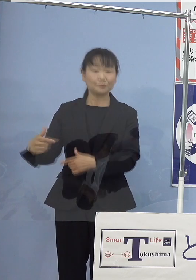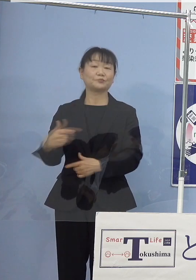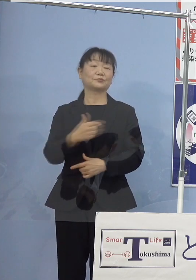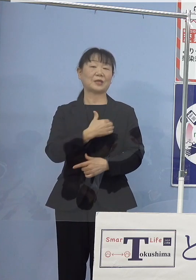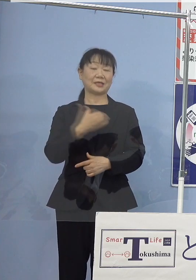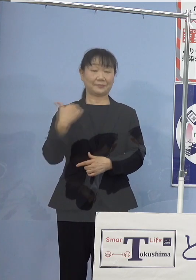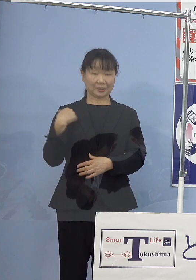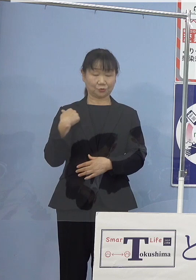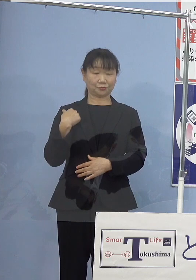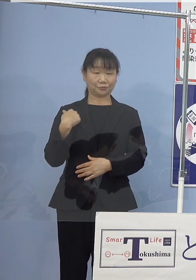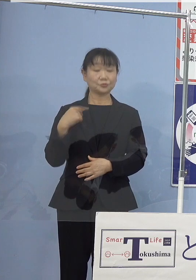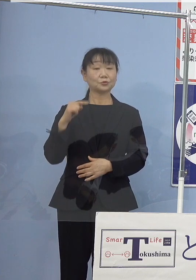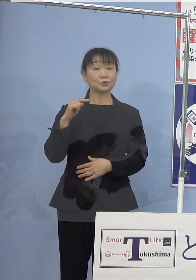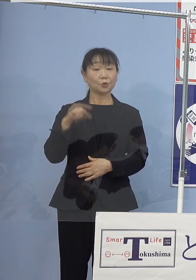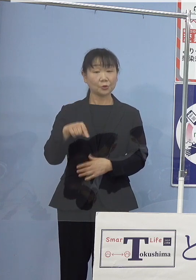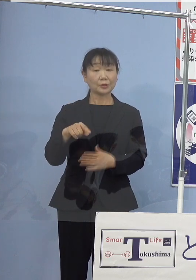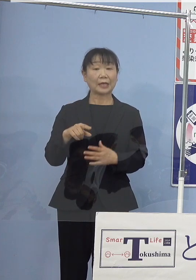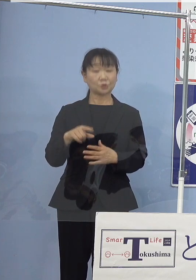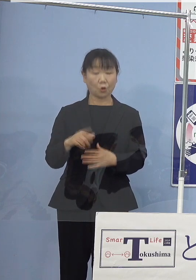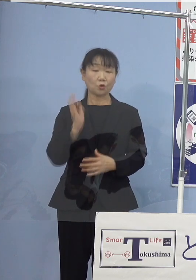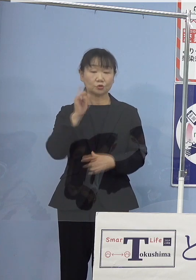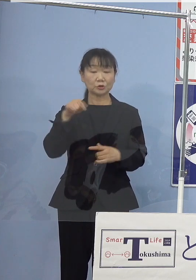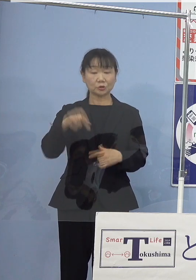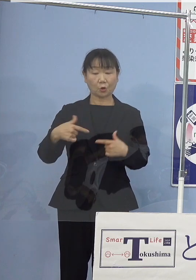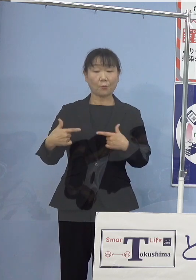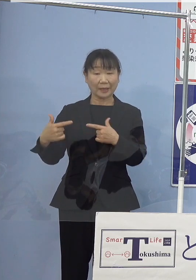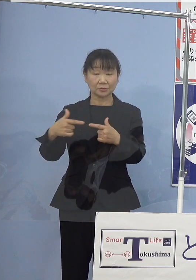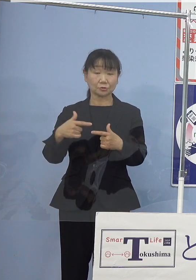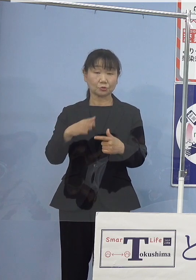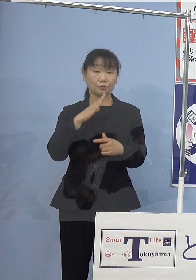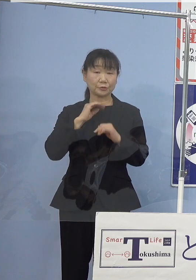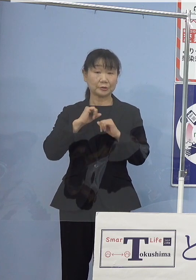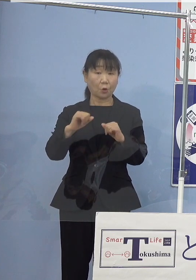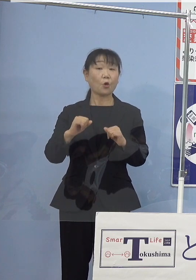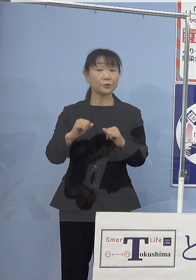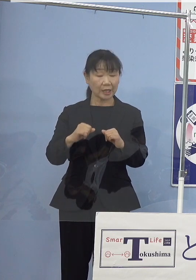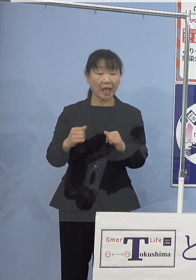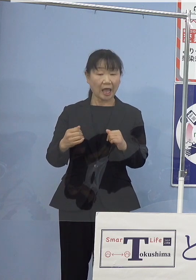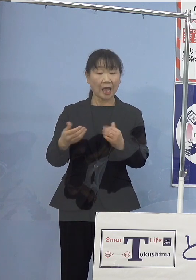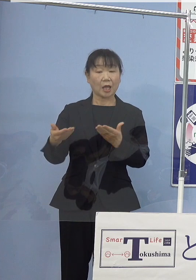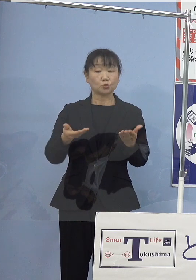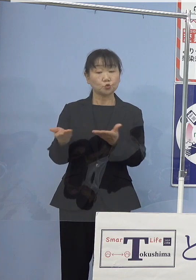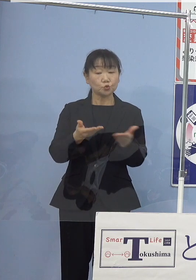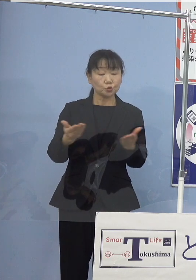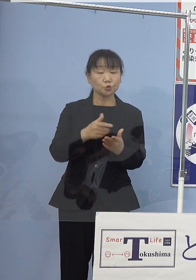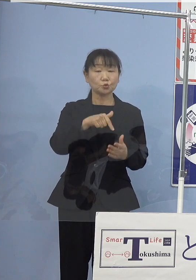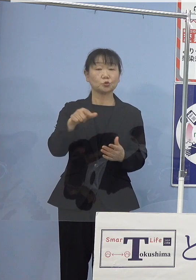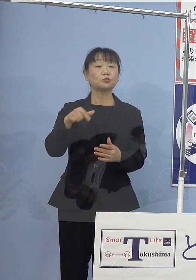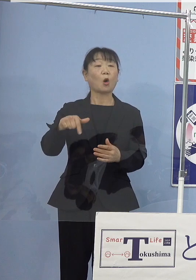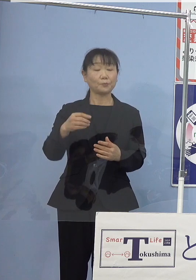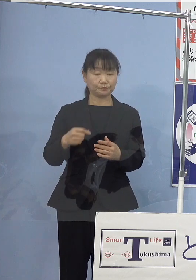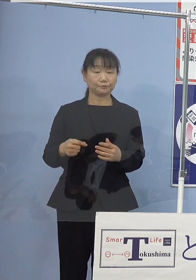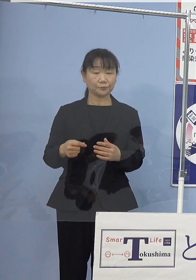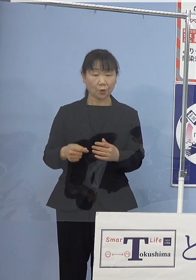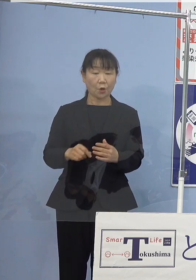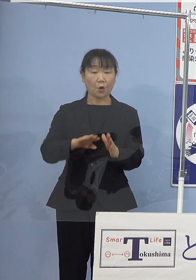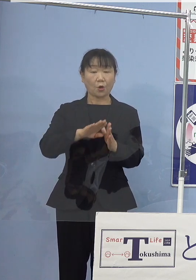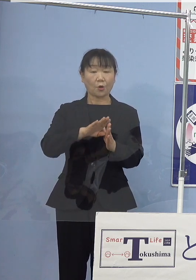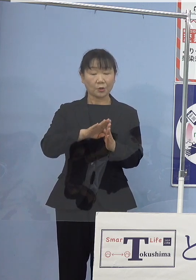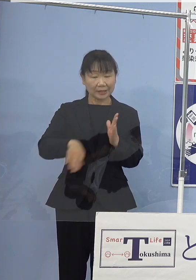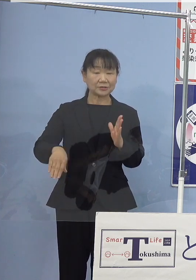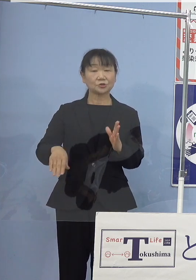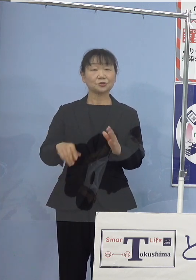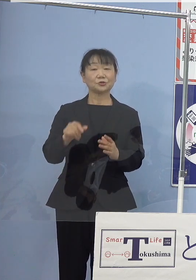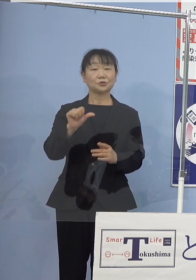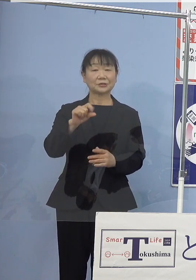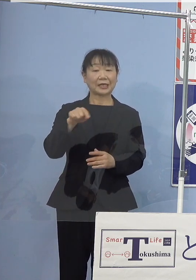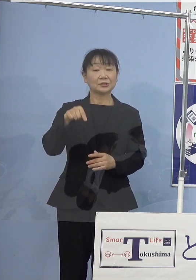このたびの水素バス実装によりまして 運輸部門の脱炭素化をより一層推進するとともに